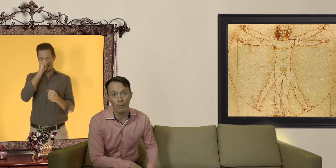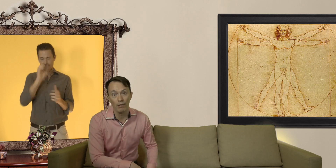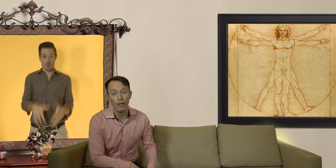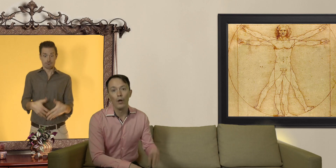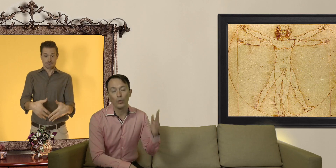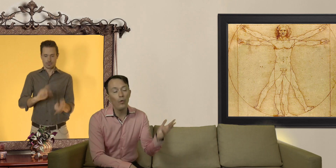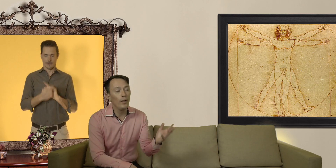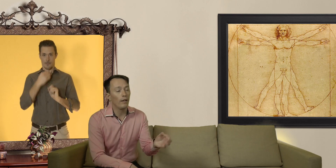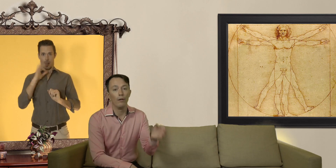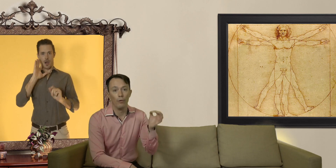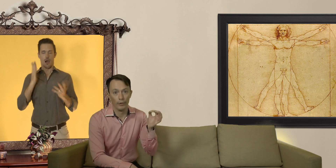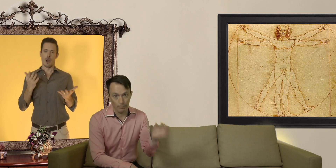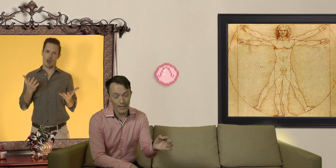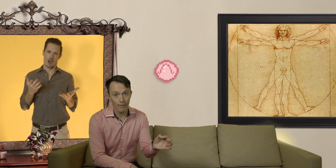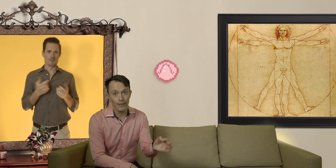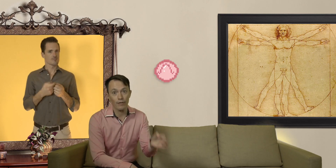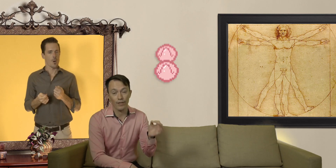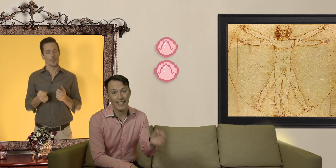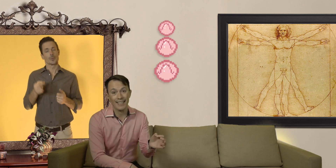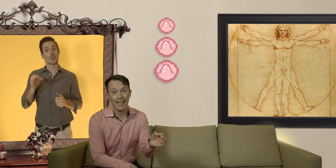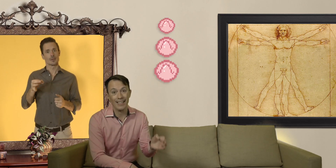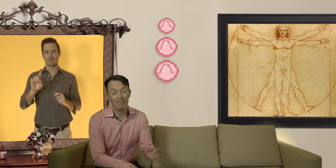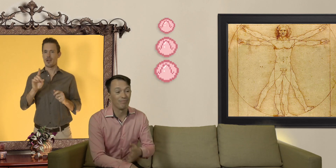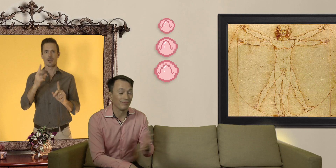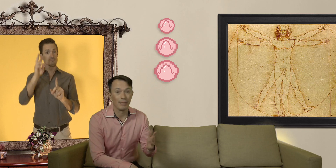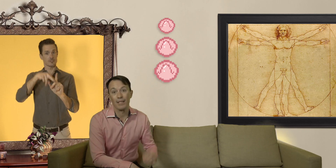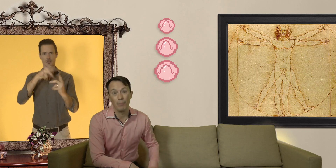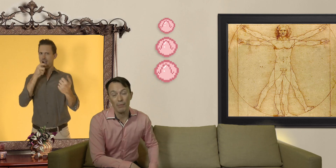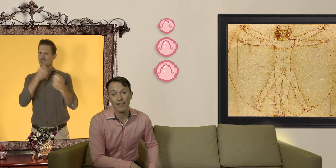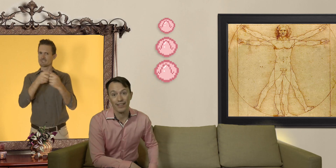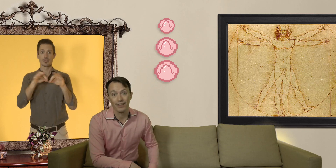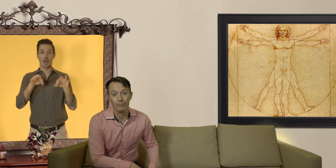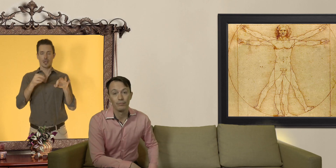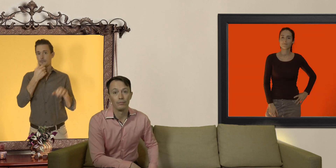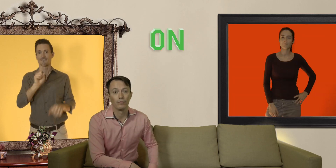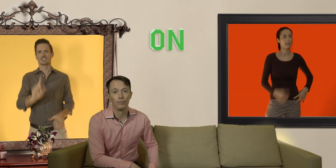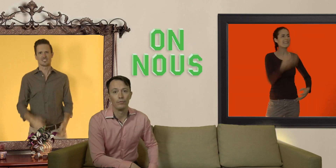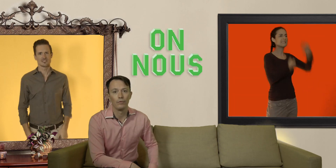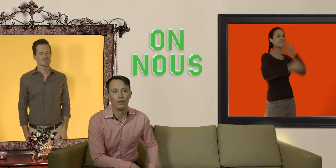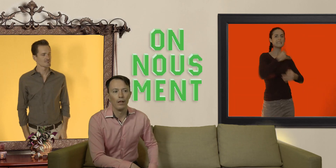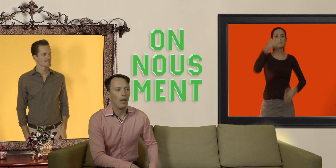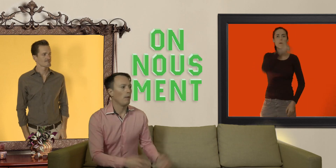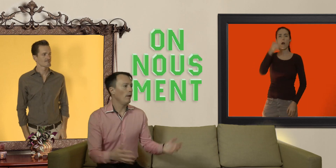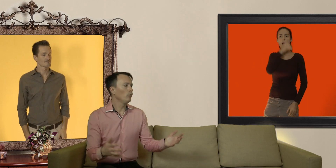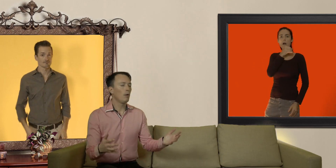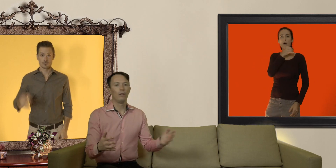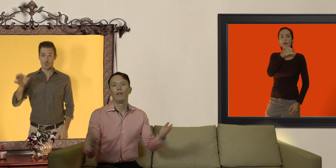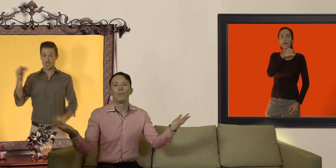trouver le préservatif à sa taille c'est pas une mince affaire. ON NOUS MENT !!! Ben ouais on nous ment